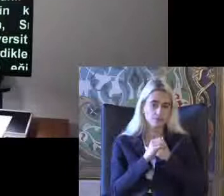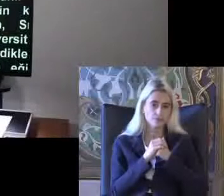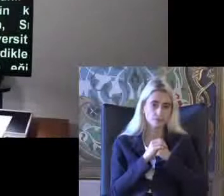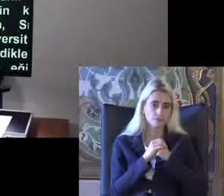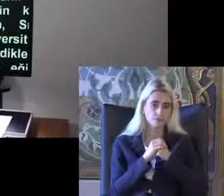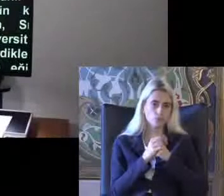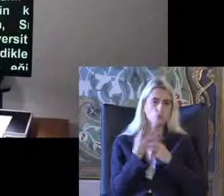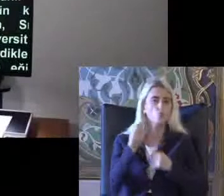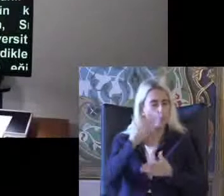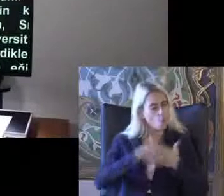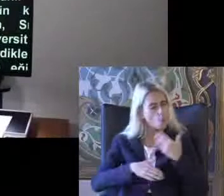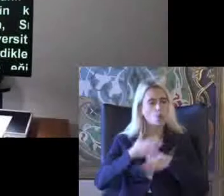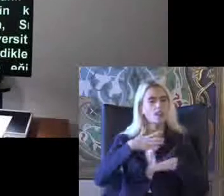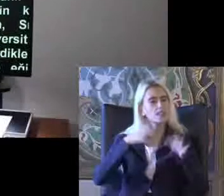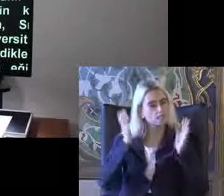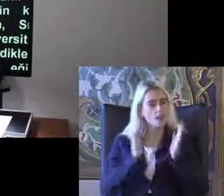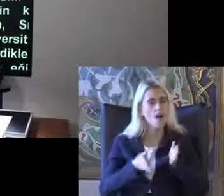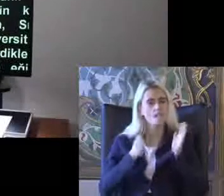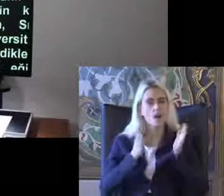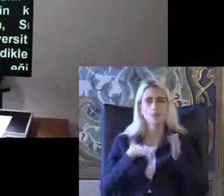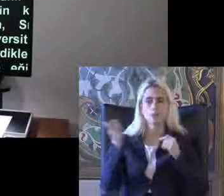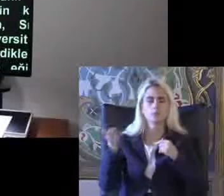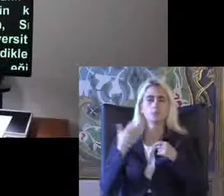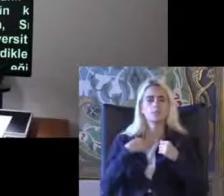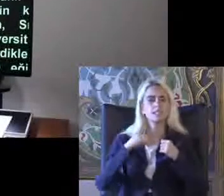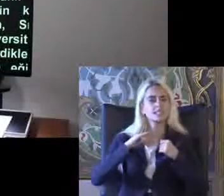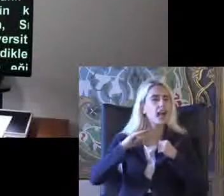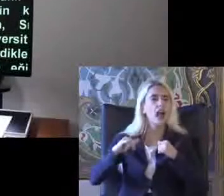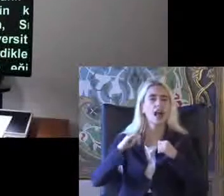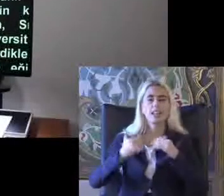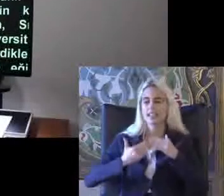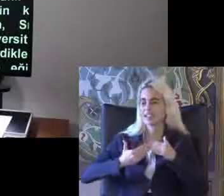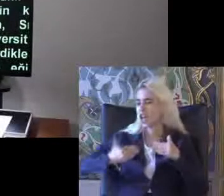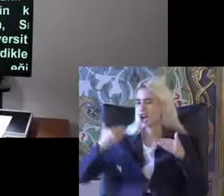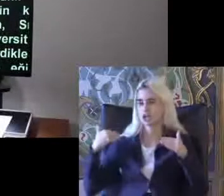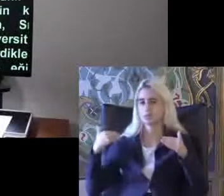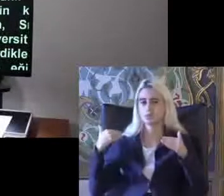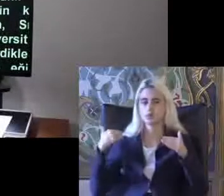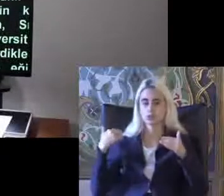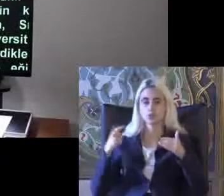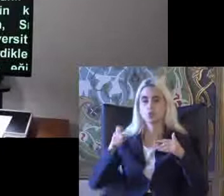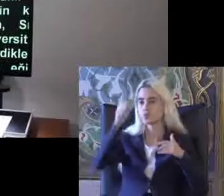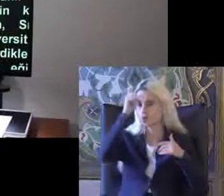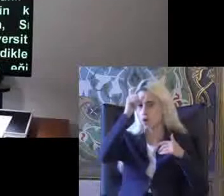Yoğun devam ediyor Bizim de çok yakın bir geçmişte Türkiye'de Migros